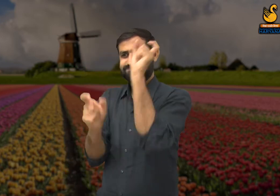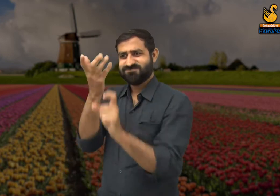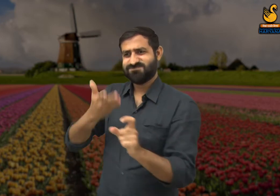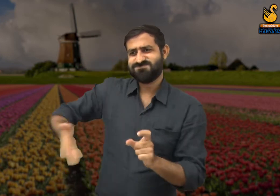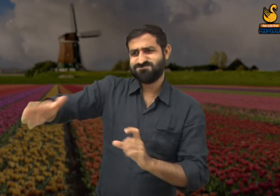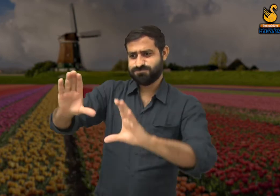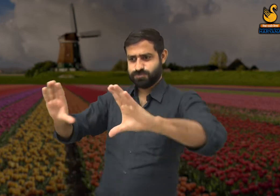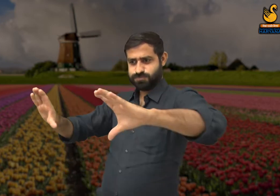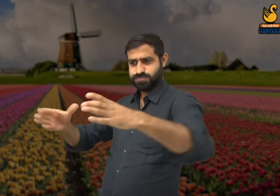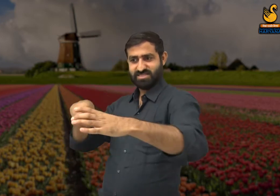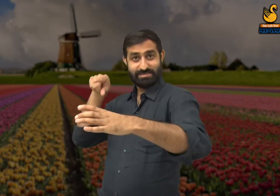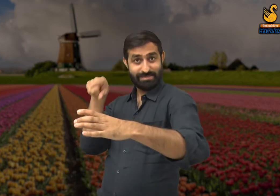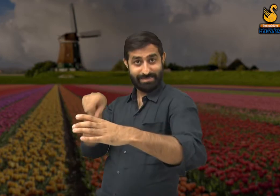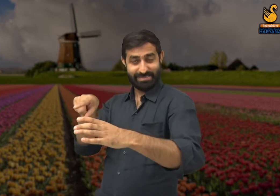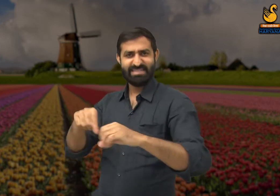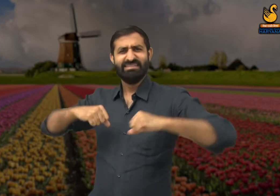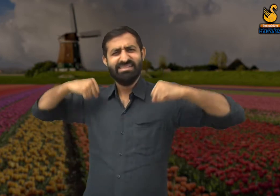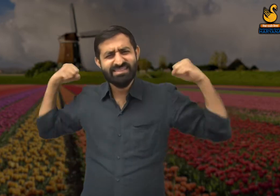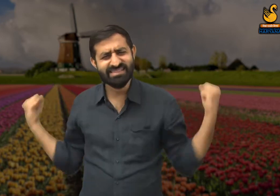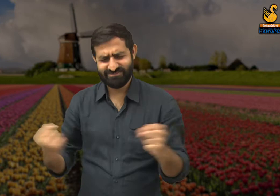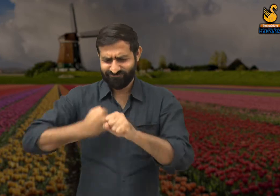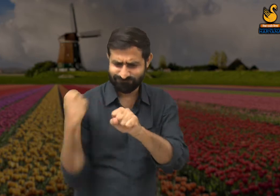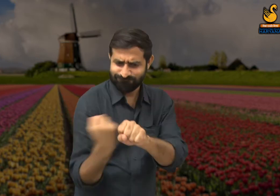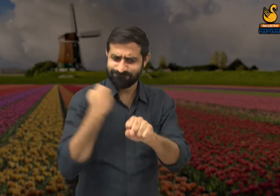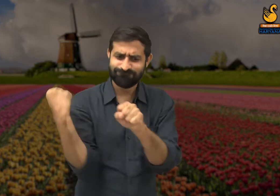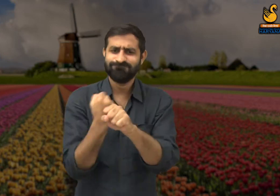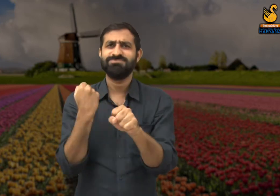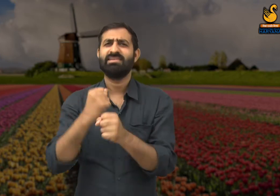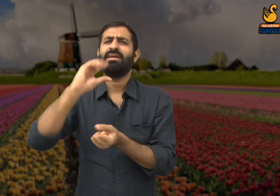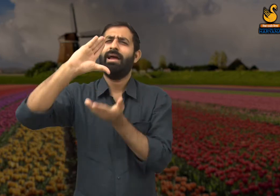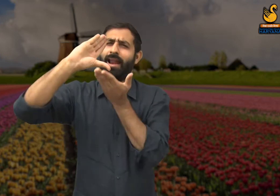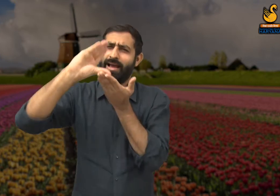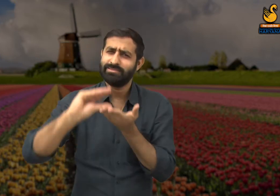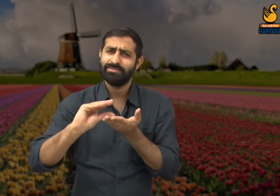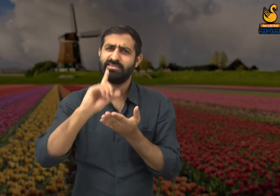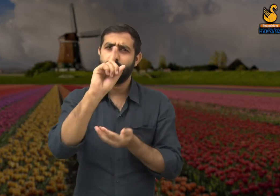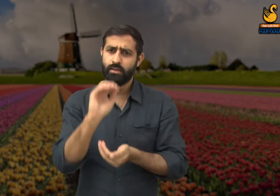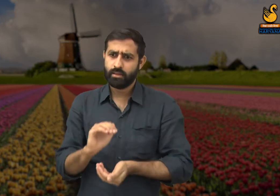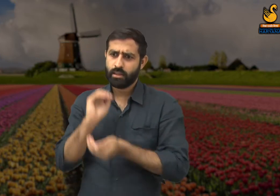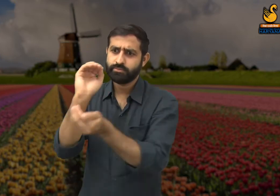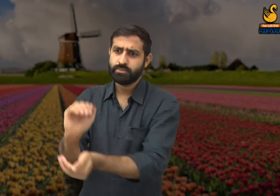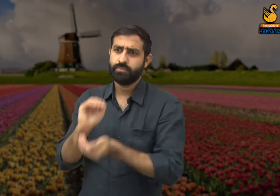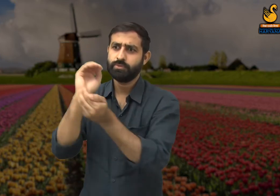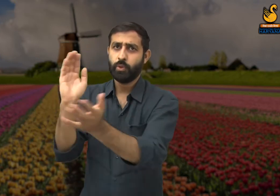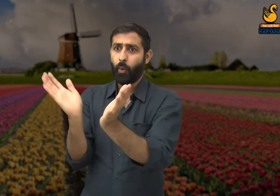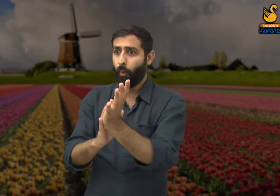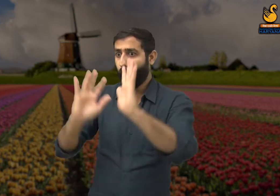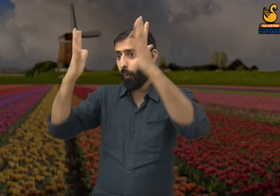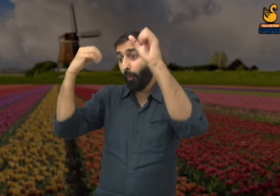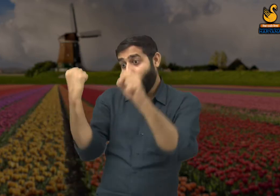वह कहते हैं कि इस दुनिया में जो लोग बहुत ही कम मेहनत करते हैं उन्हें गौरवान्वित किया जाता है,